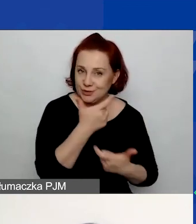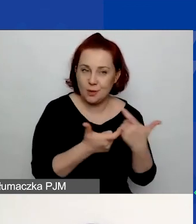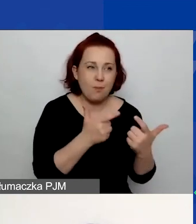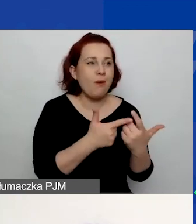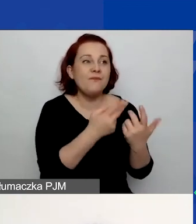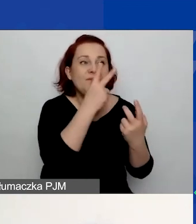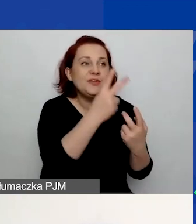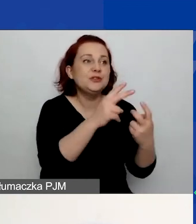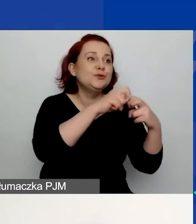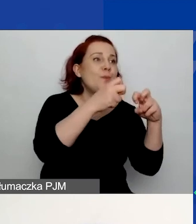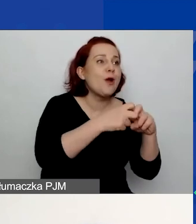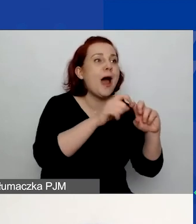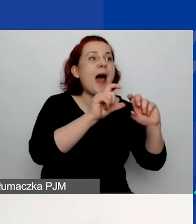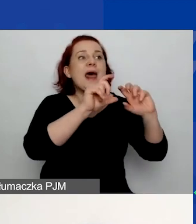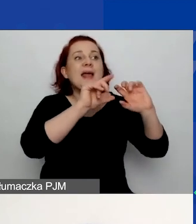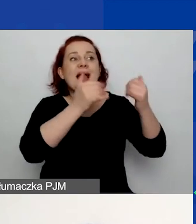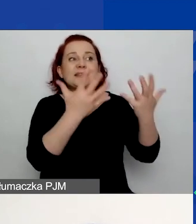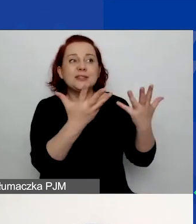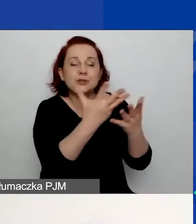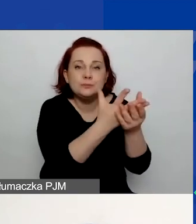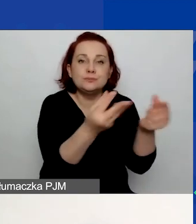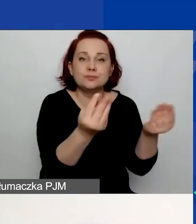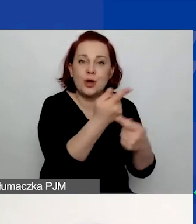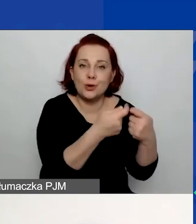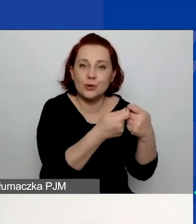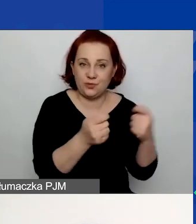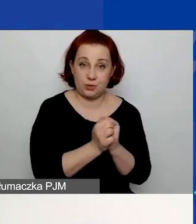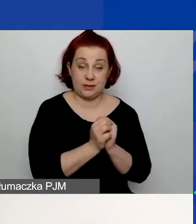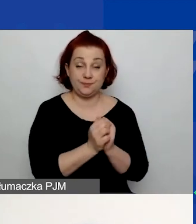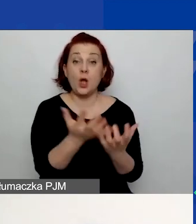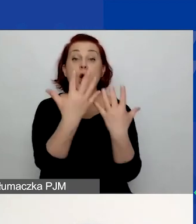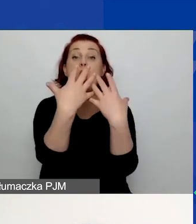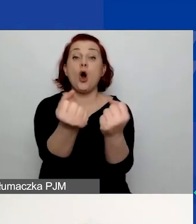w jaki sposób chcecie na niego odpowiedzieć, jacy będą odbiorcy waszego projektu,